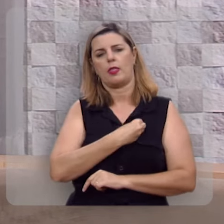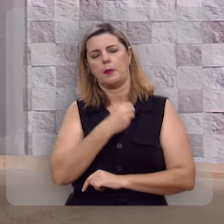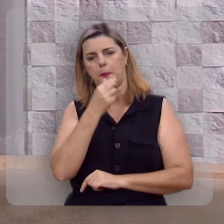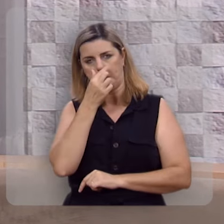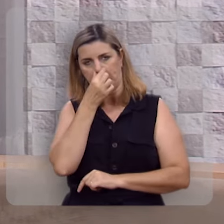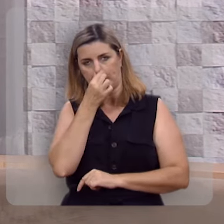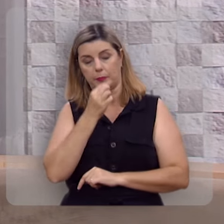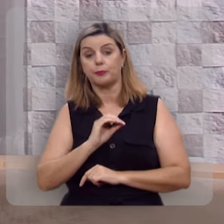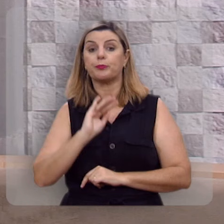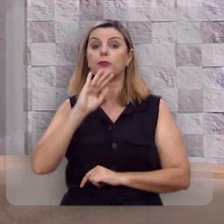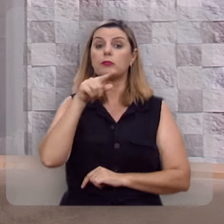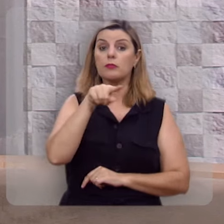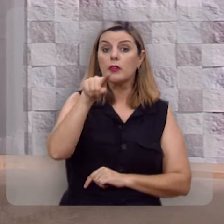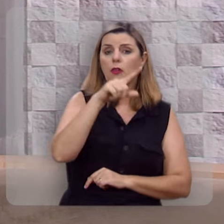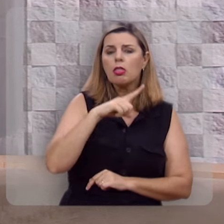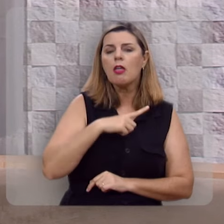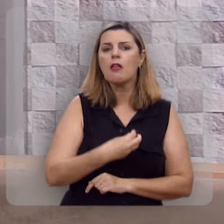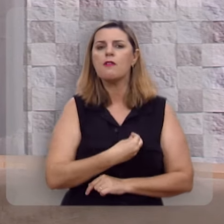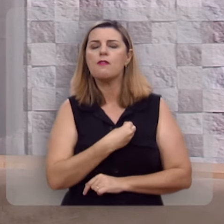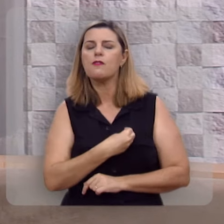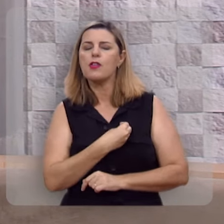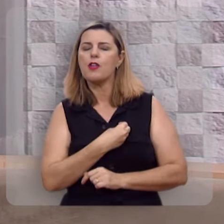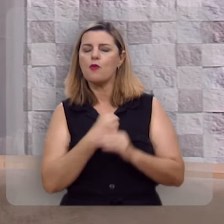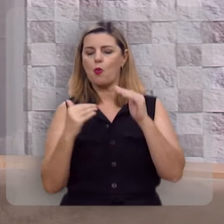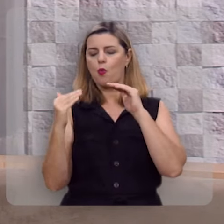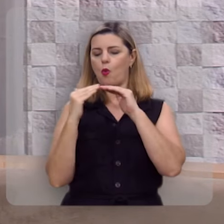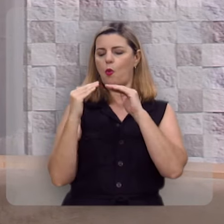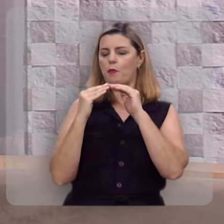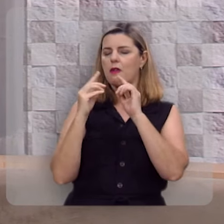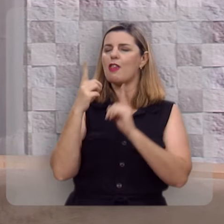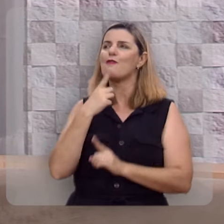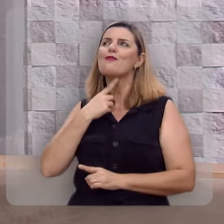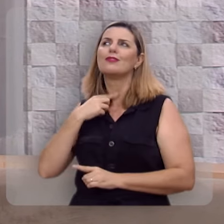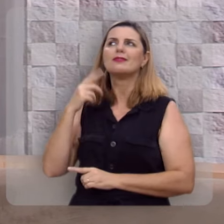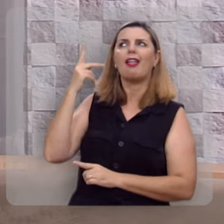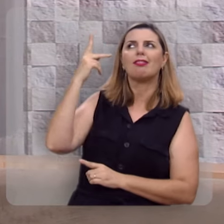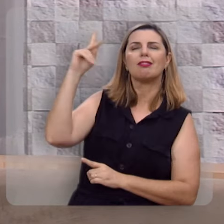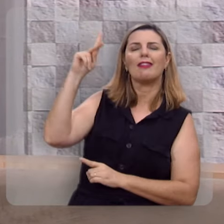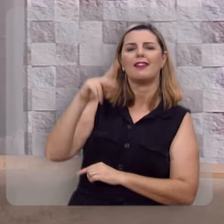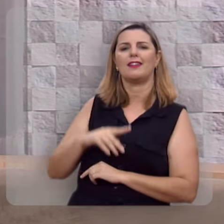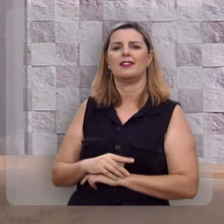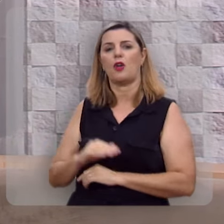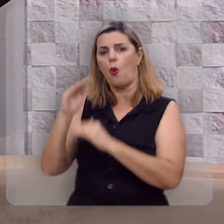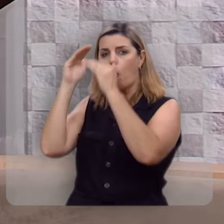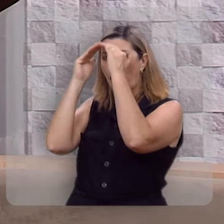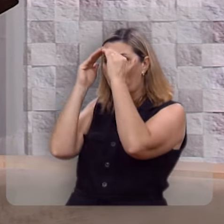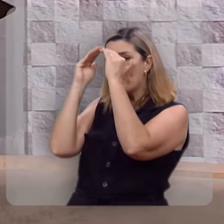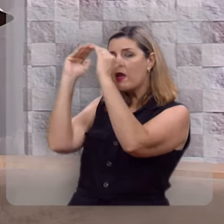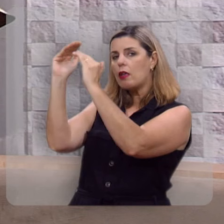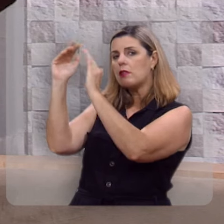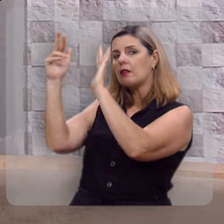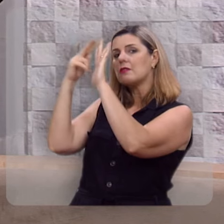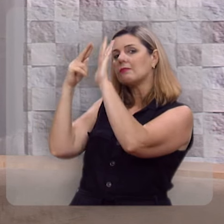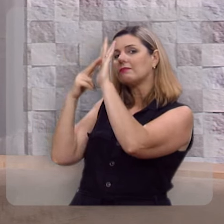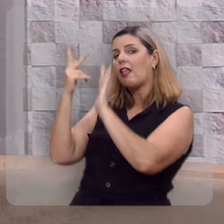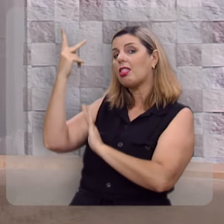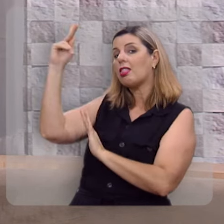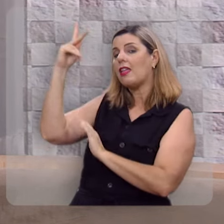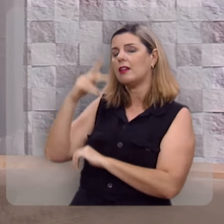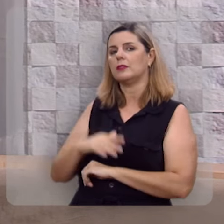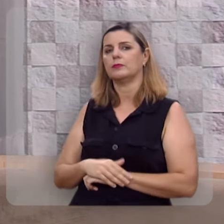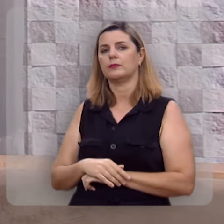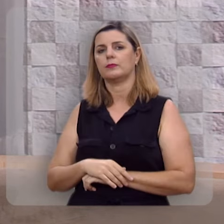É quando você anda de acordo com a vontade de Deus, obedecendo aos preceitos de Deus